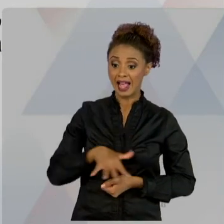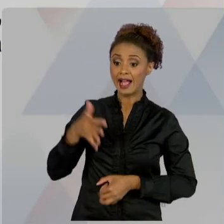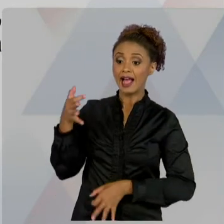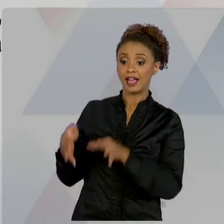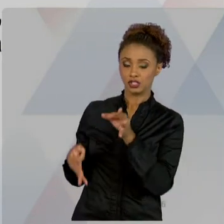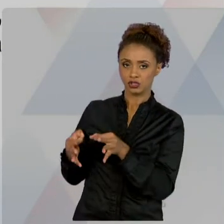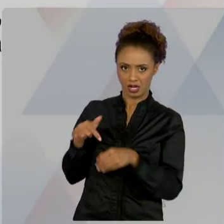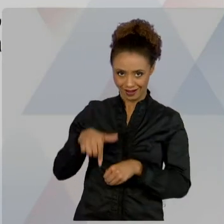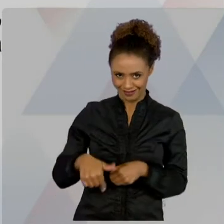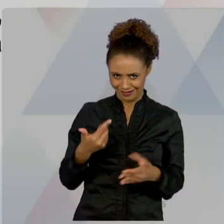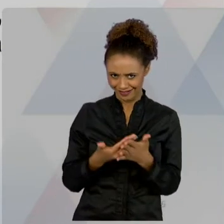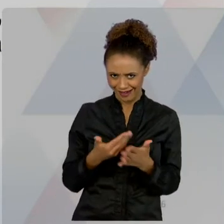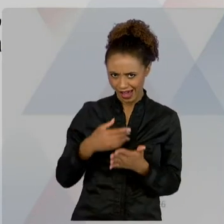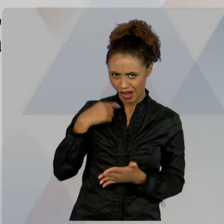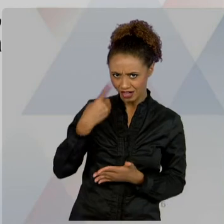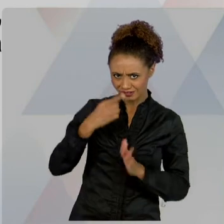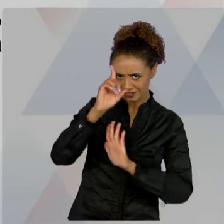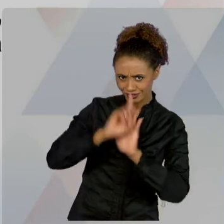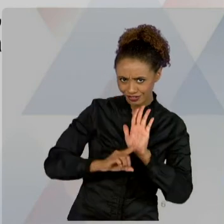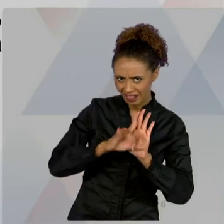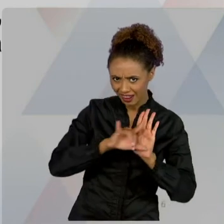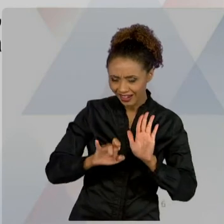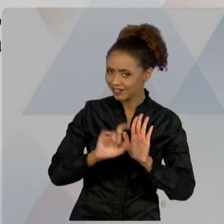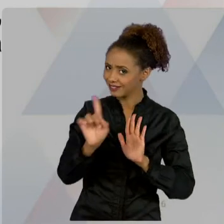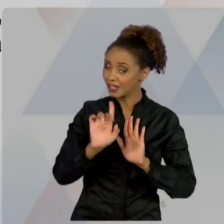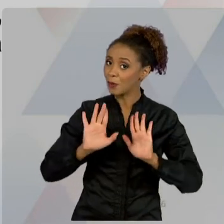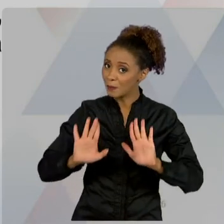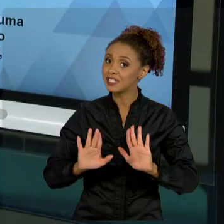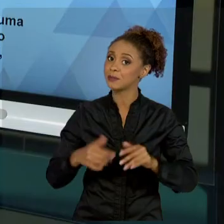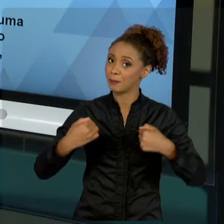JURÍDICA, EU NÃO CONSIGO TRABALHAR. AULA SEIS,